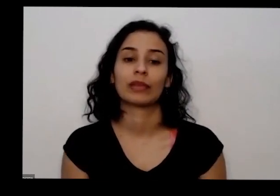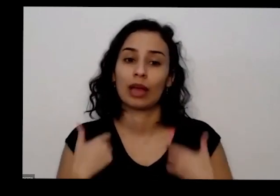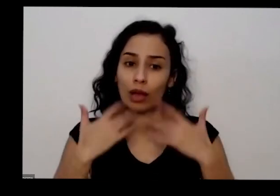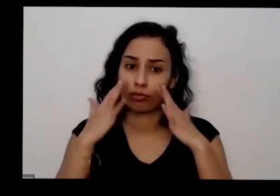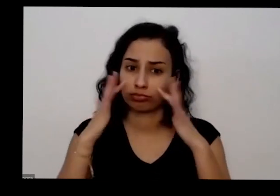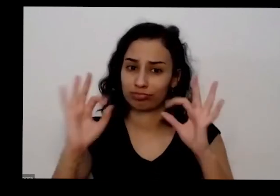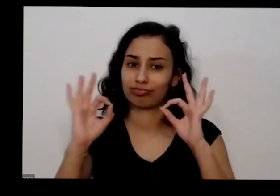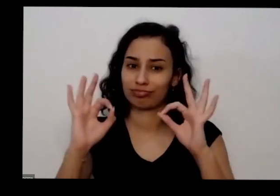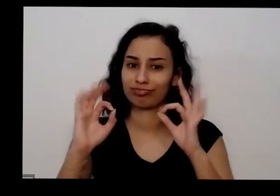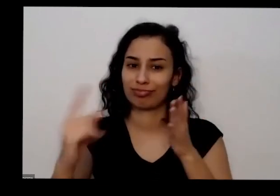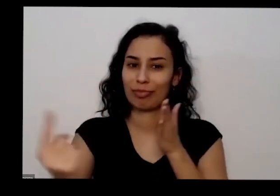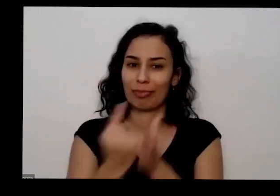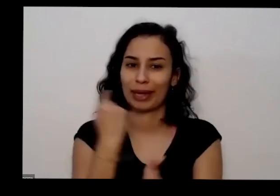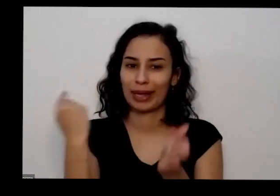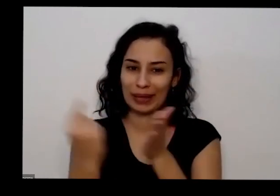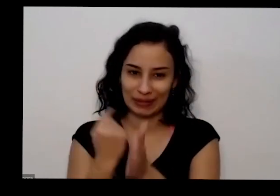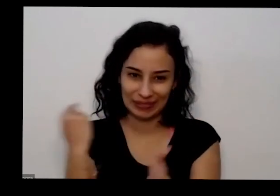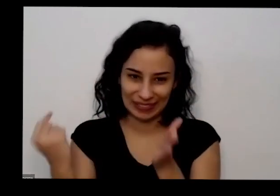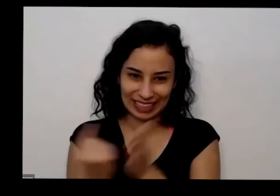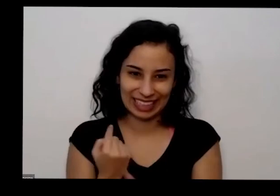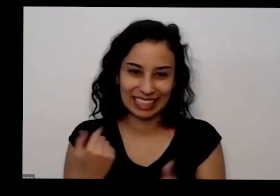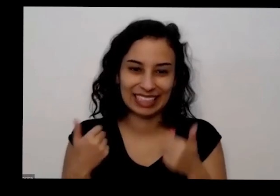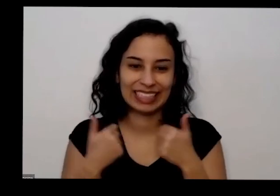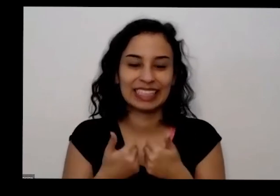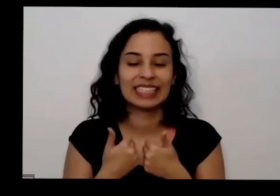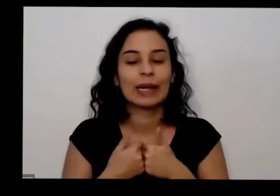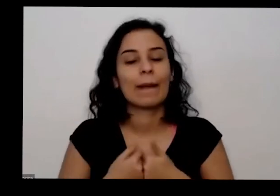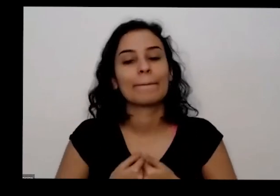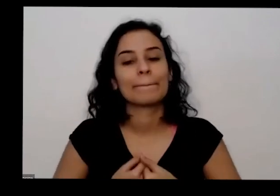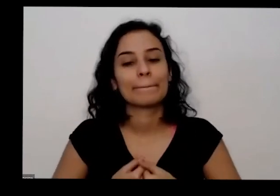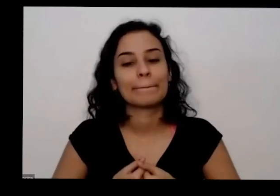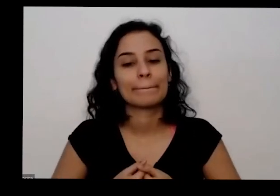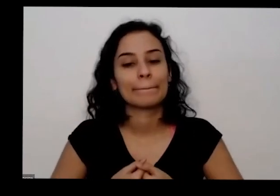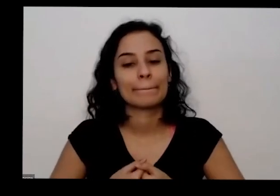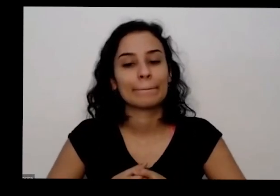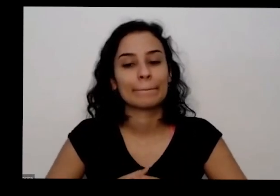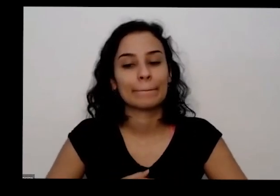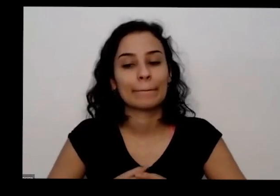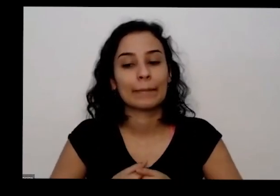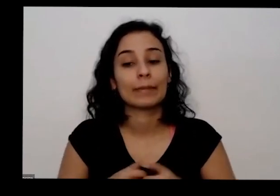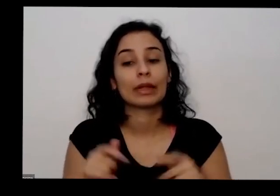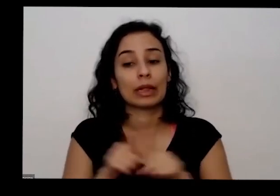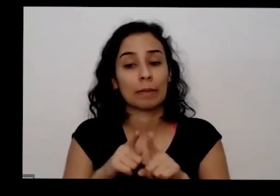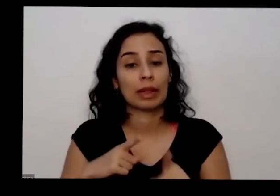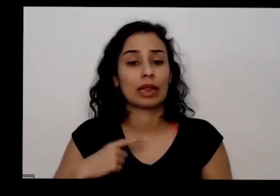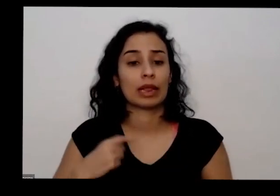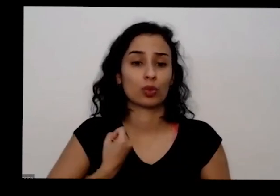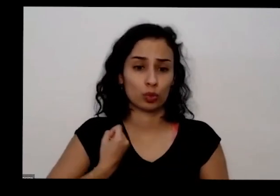que me perguntam e lá e Inclusive tem meu meu meu número de WhatsApp podem perguntar